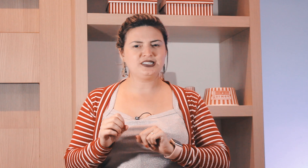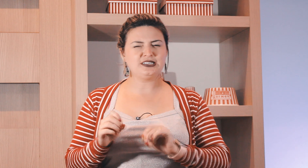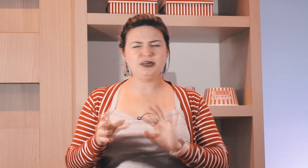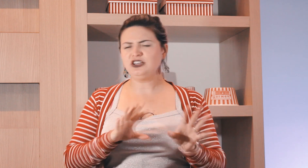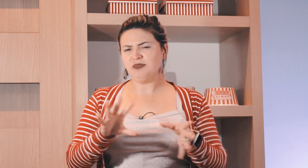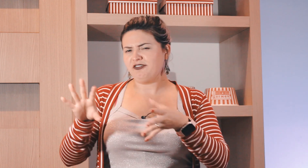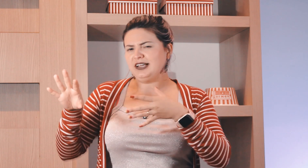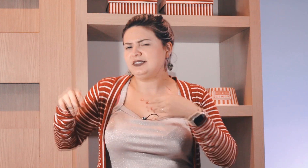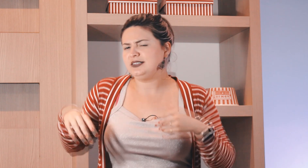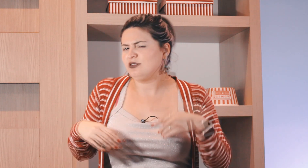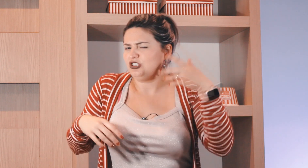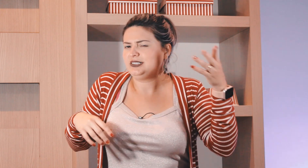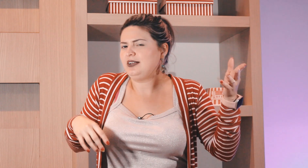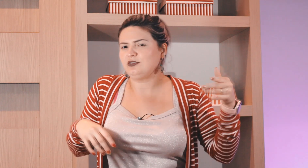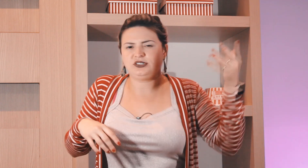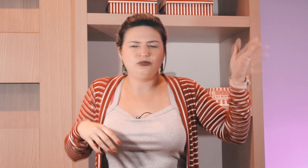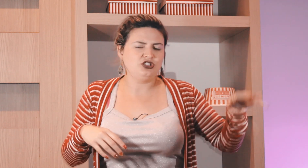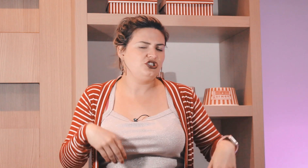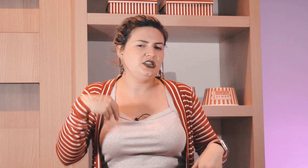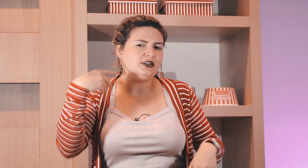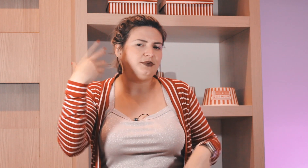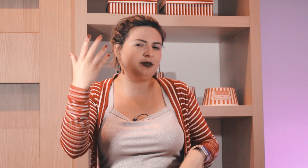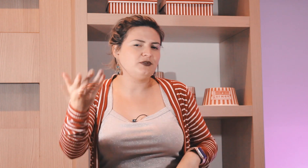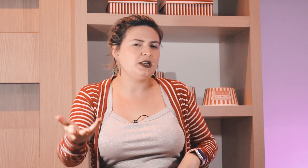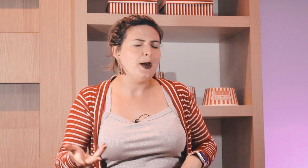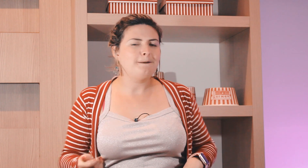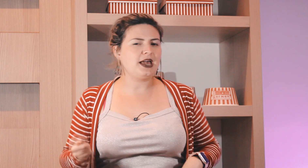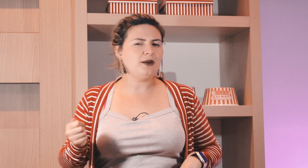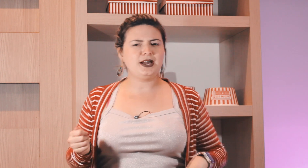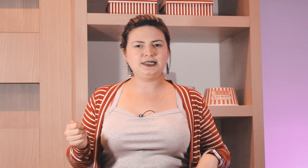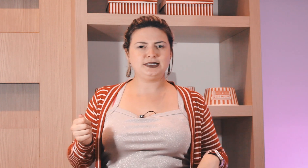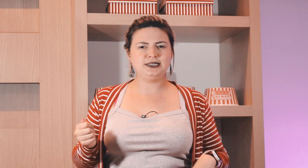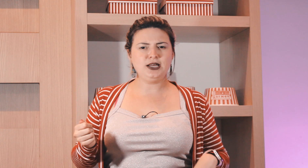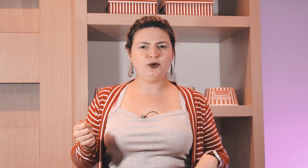aí dos dias da semana em uma frase utilizada no seu dia a dia que é para você pegar mais esse